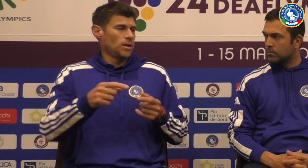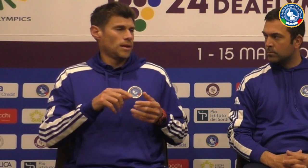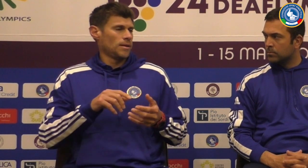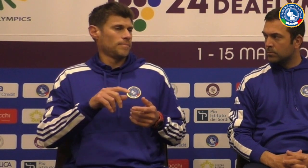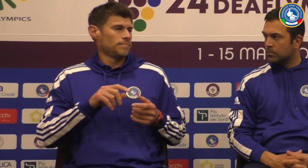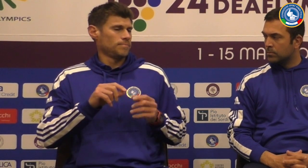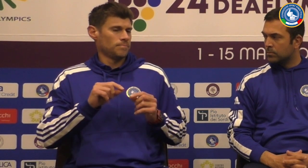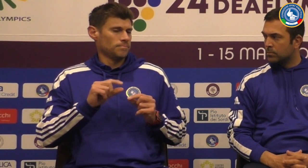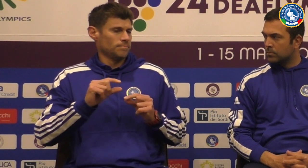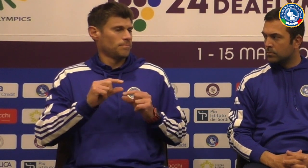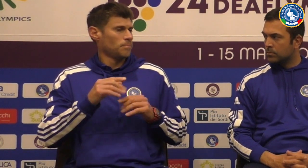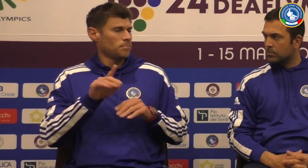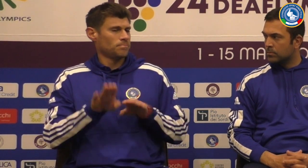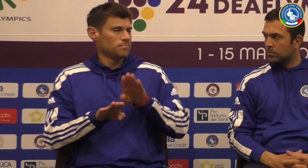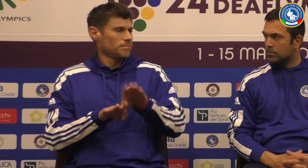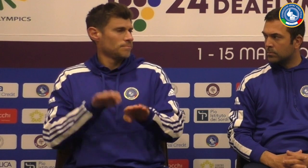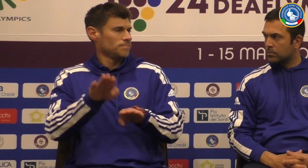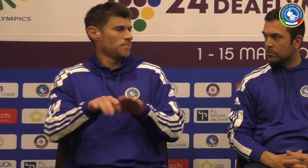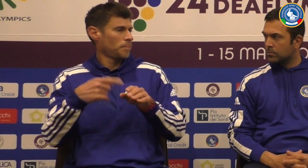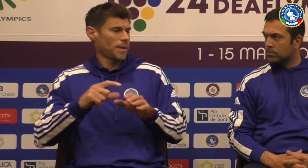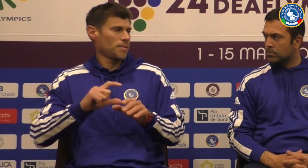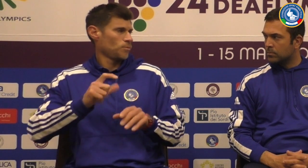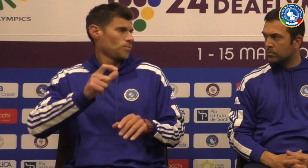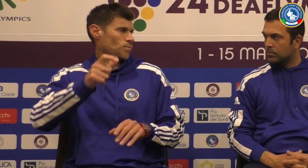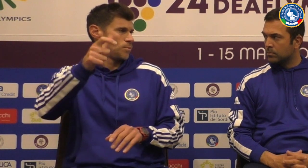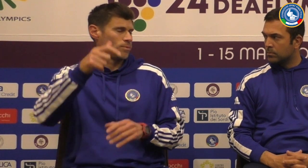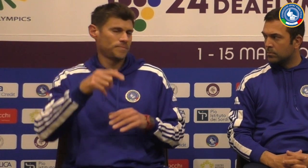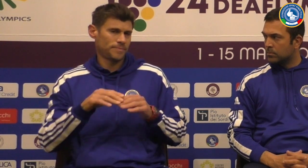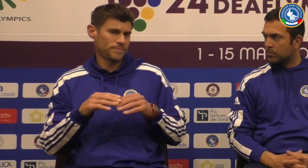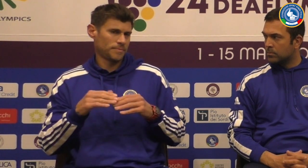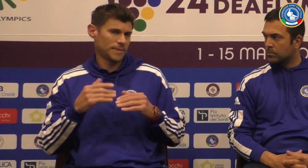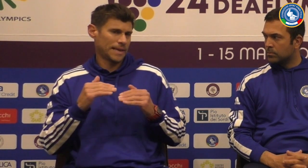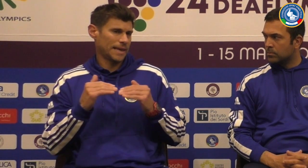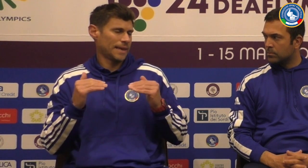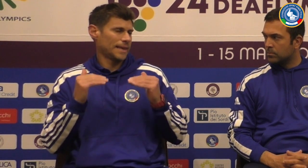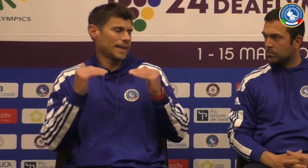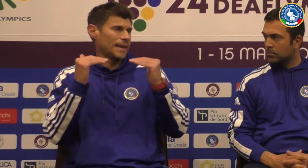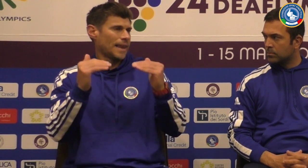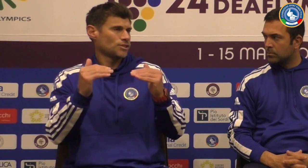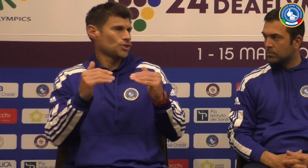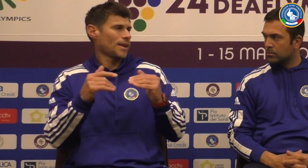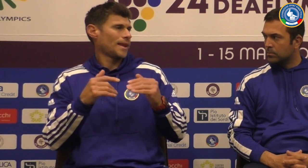Io speriamo che nel più avanti ci siamo due pazzi ulteriori per